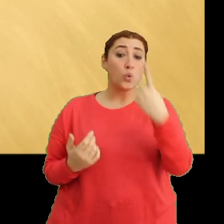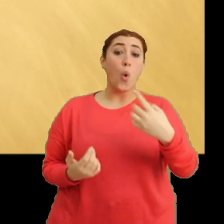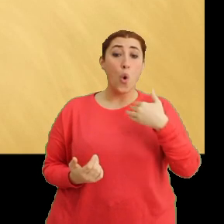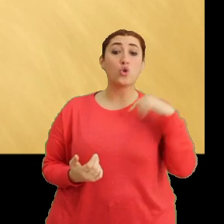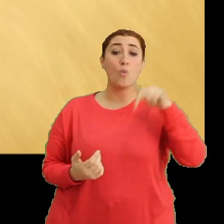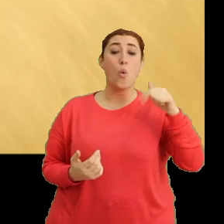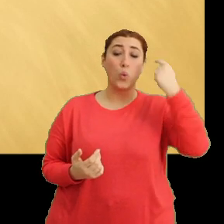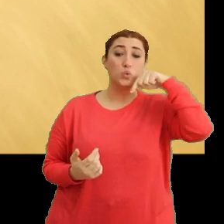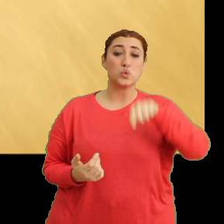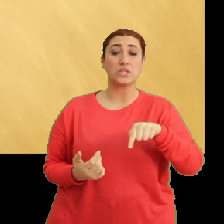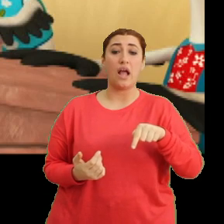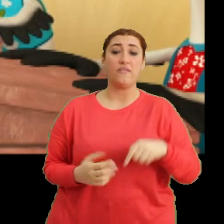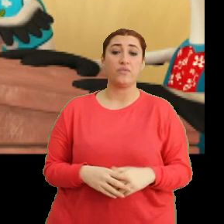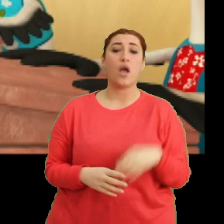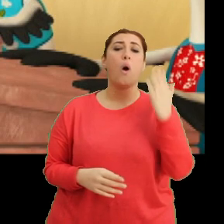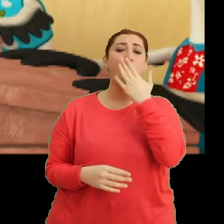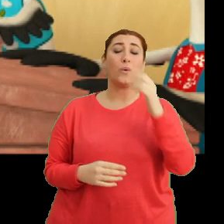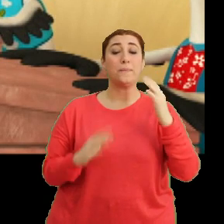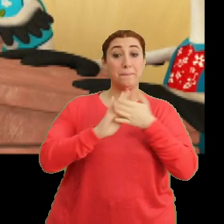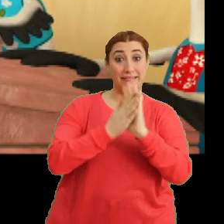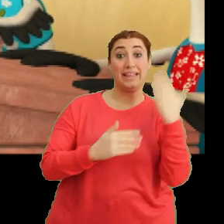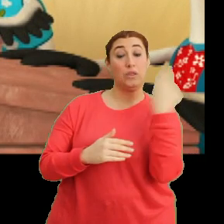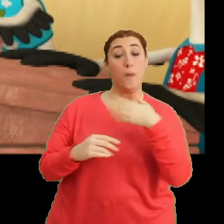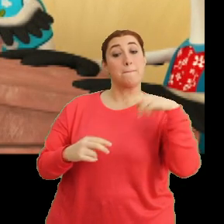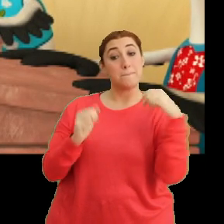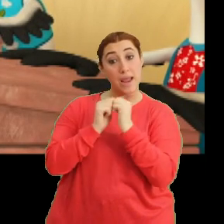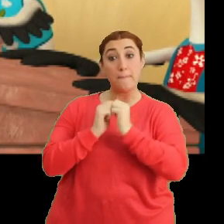Ondan dolayı. Aa... okul dönüşü birlikte bakarız demiştim Ciciki.